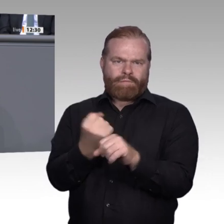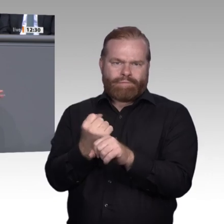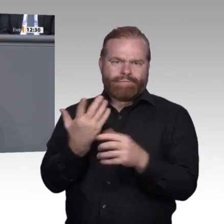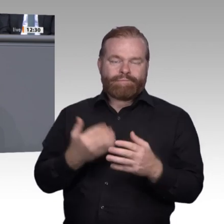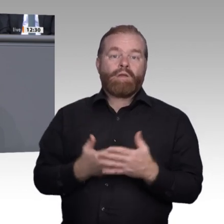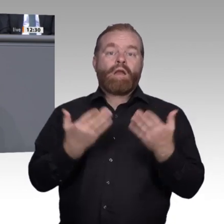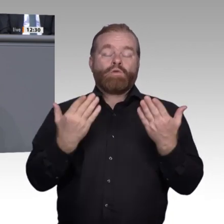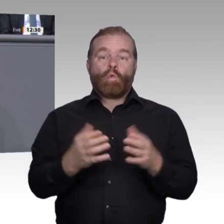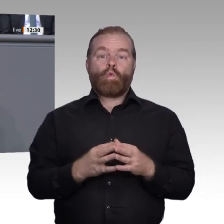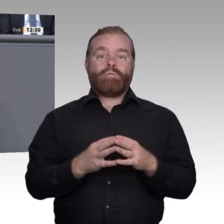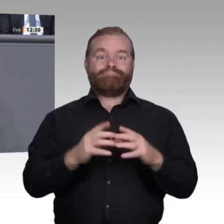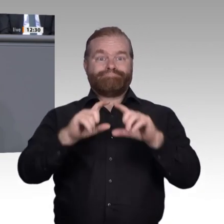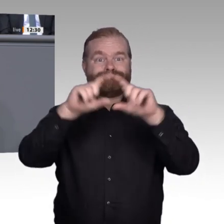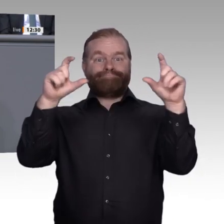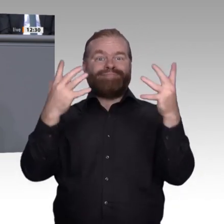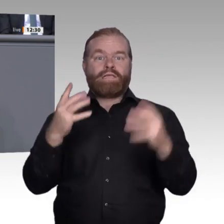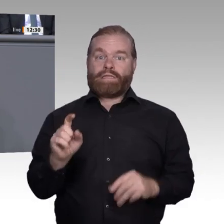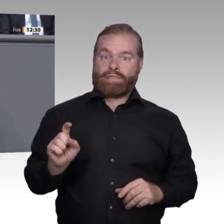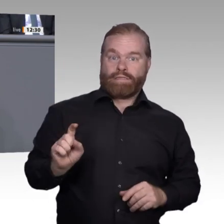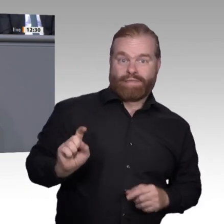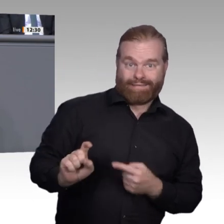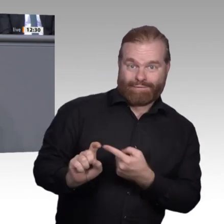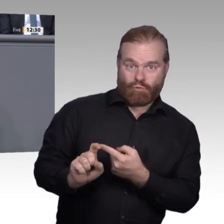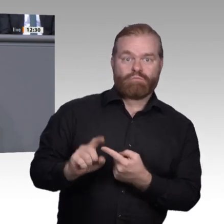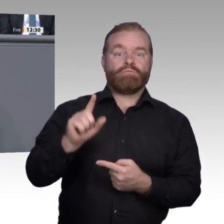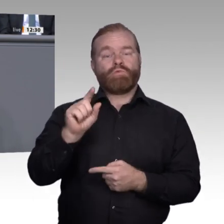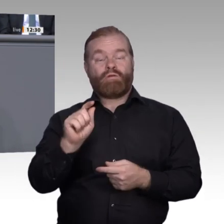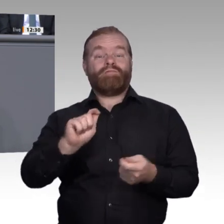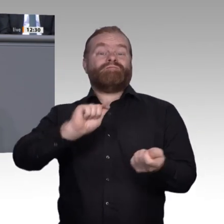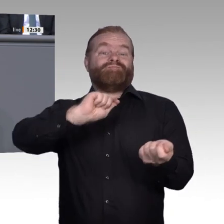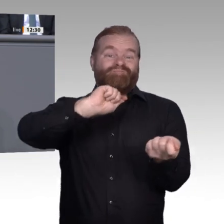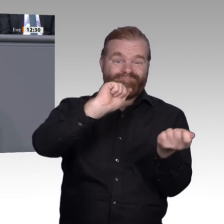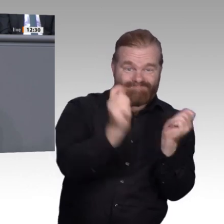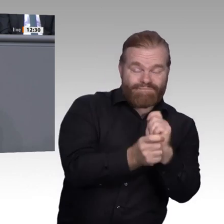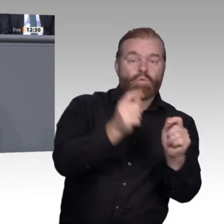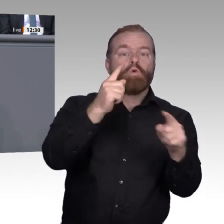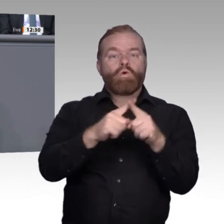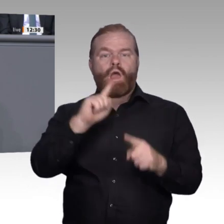das sehen wir bei den vielen Betriebsbesichtigungen vor Ort. Das bedeutet für uns als politisch